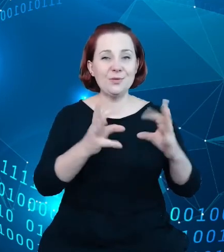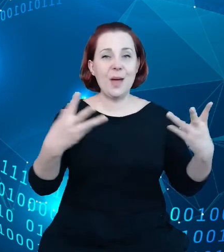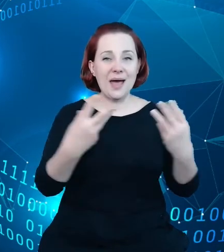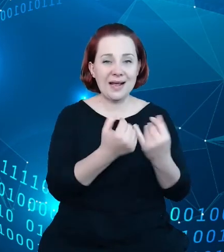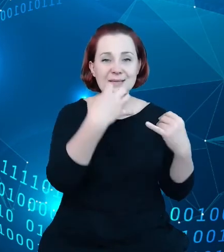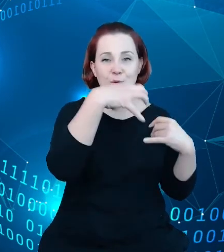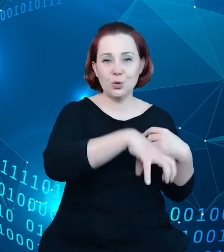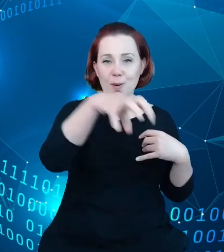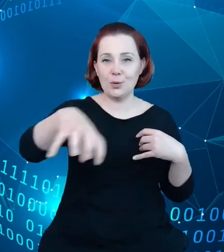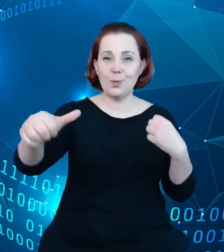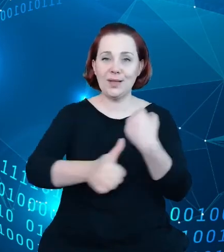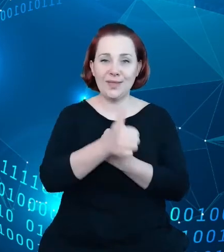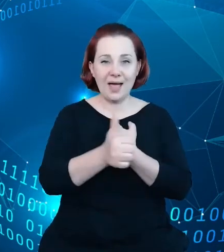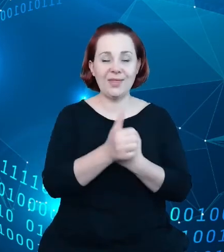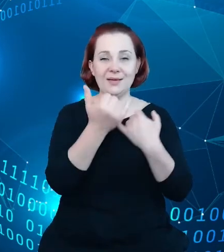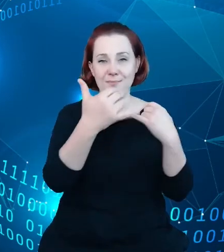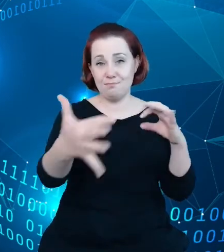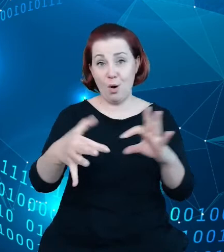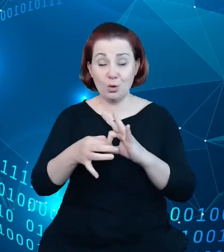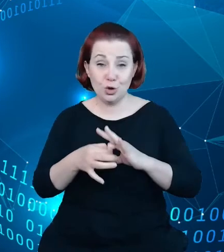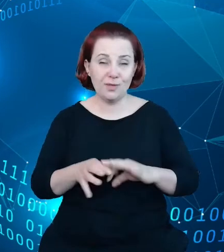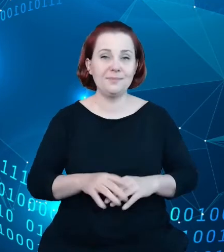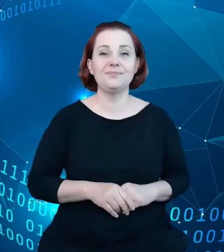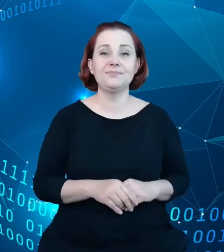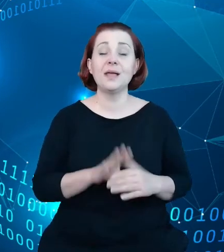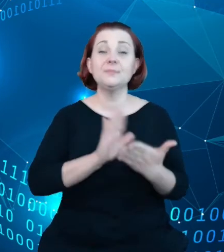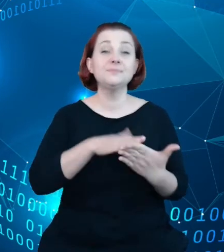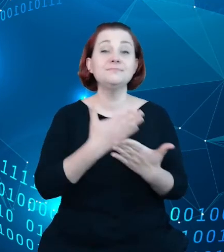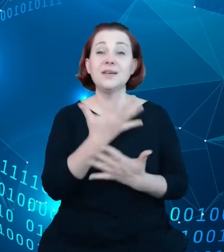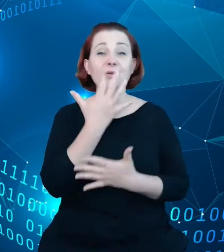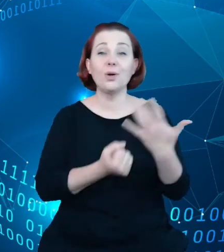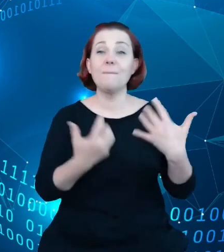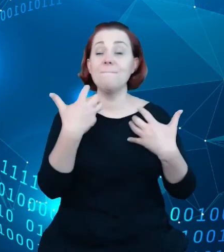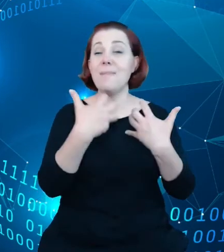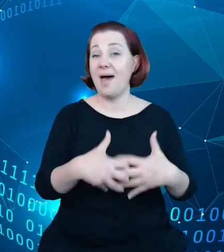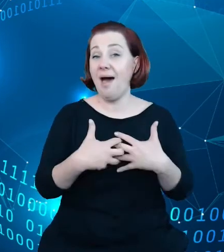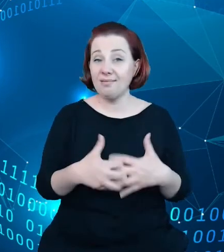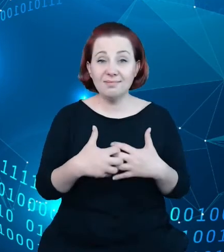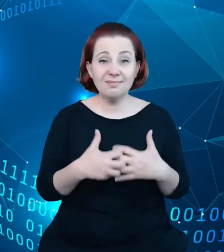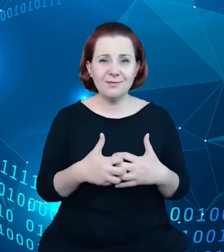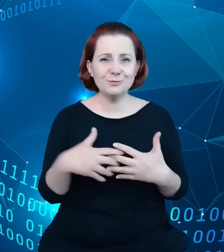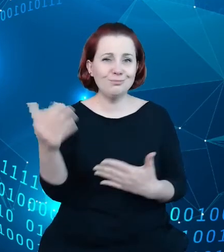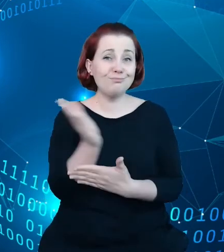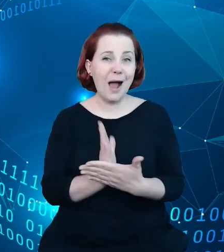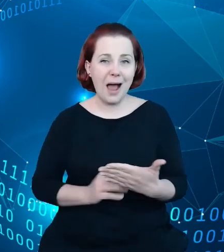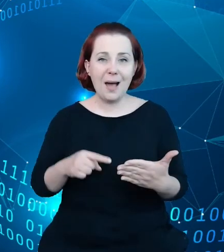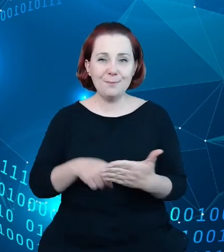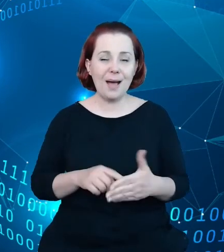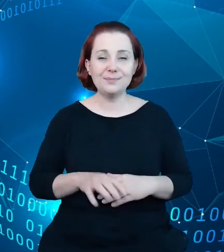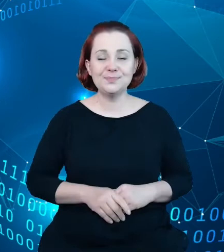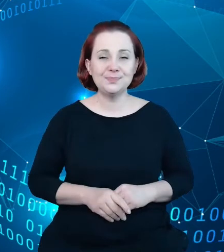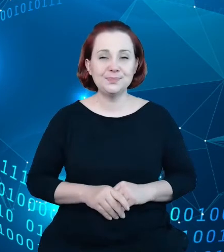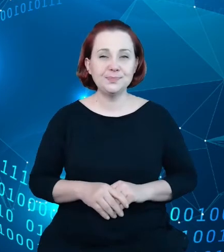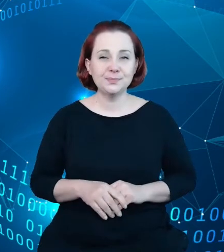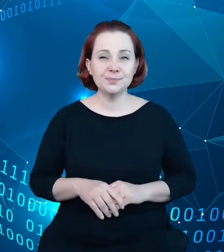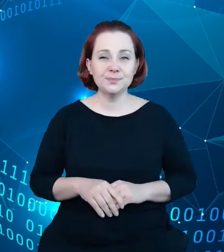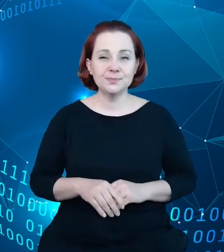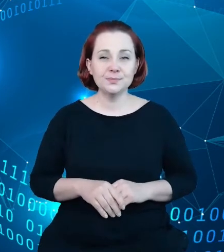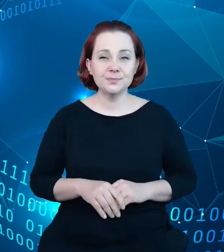Przykładem tutaj też jest wykorzystanie mechanizmów mapowych i map chociażby